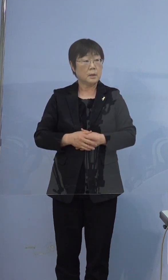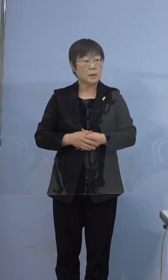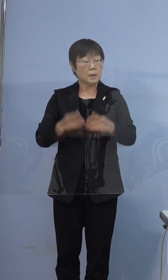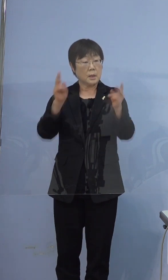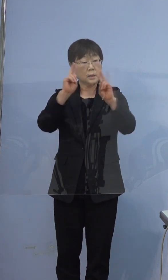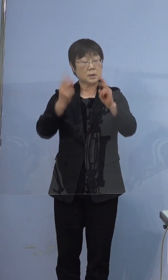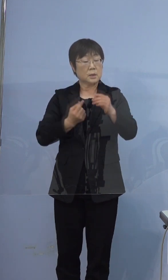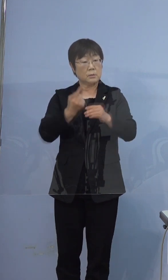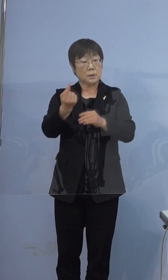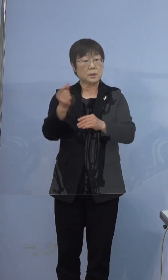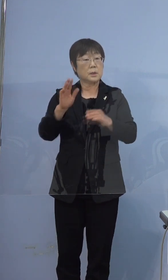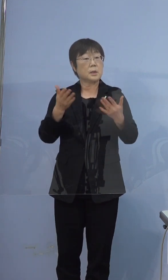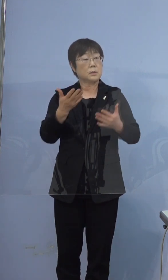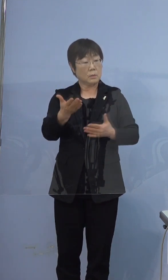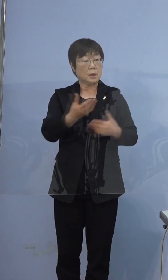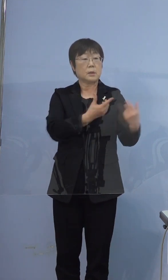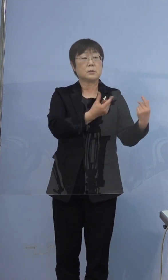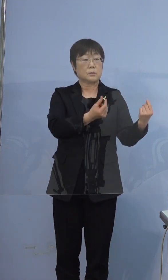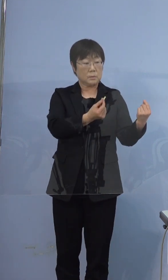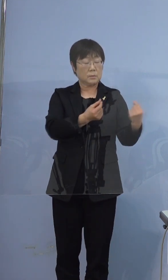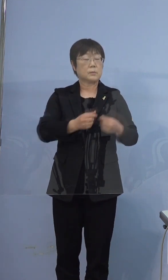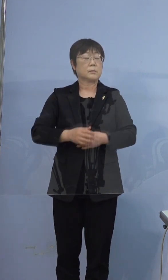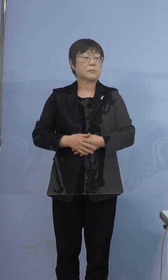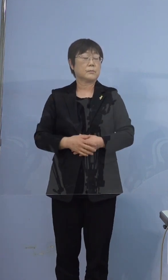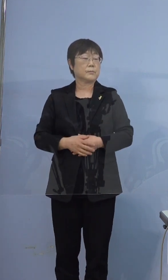そうですね はい